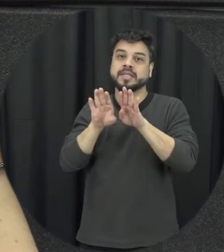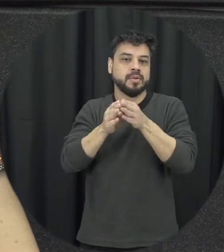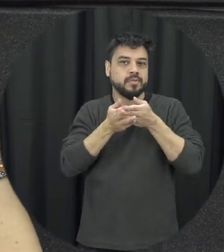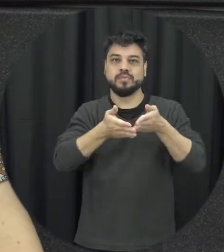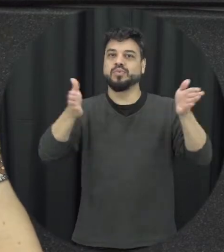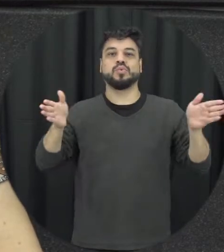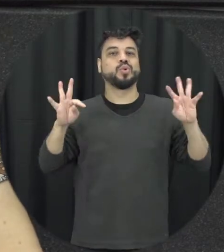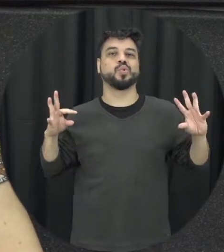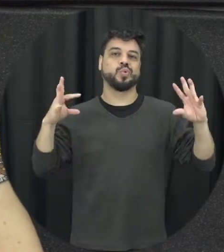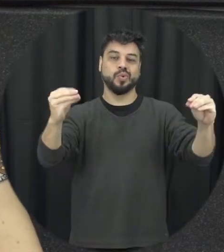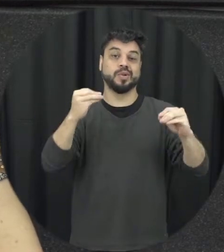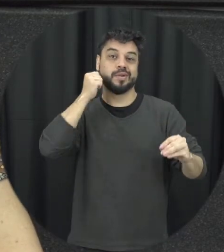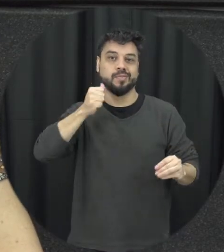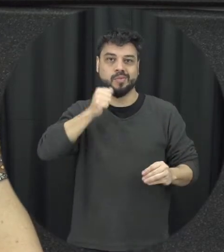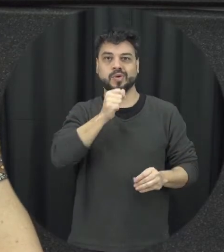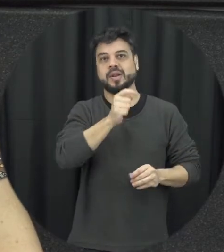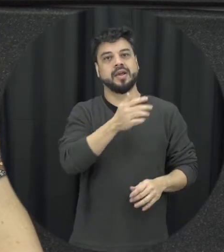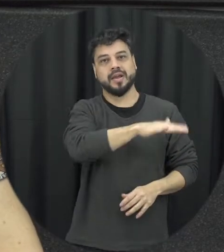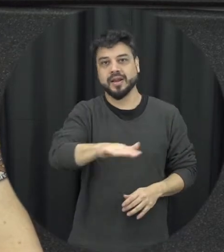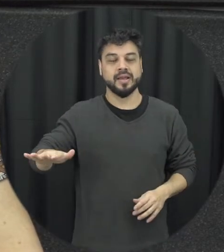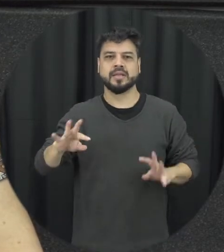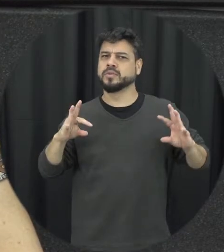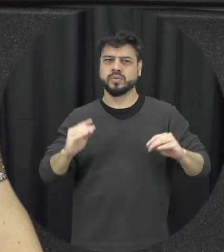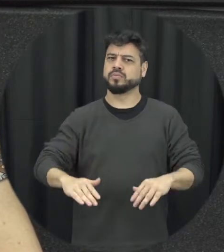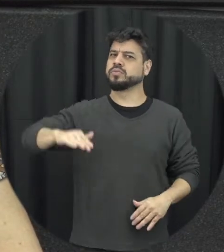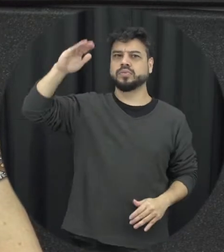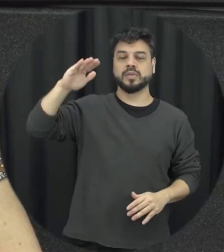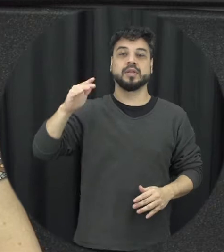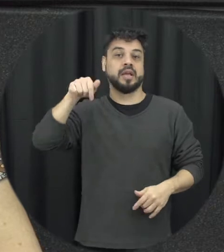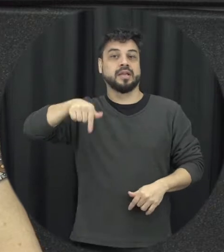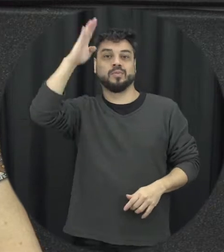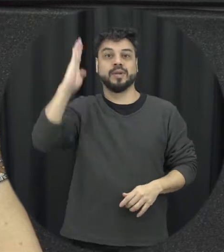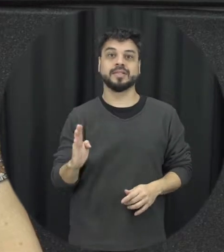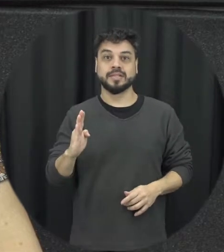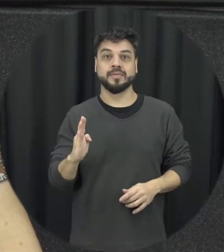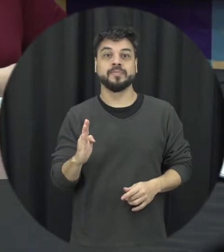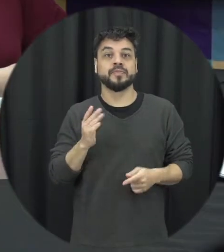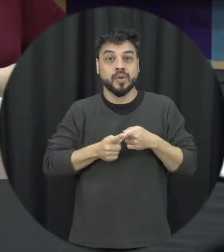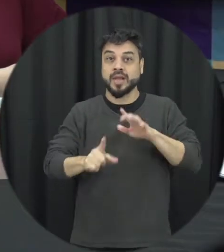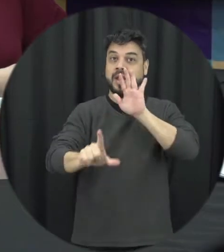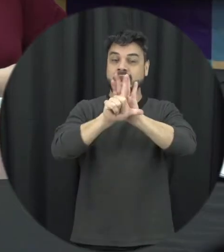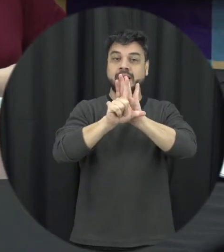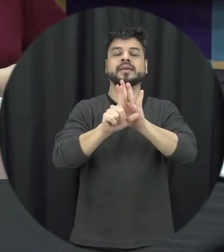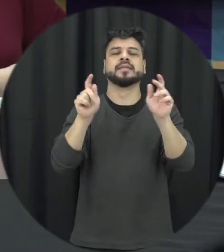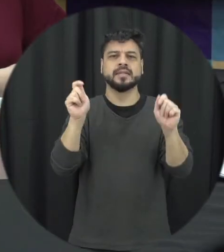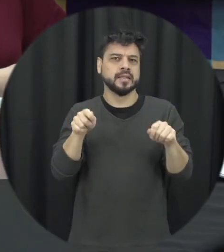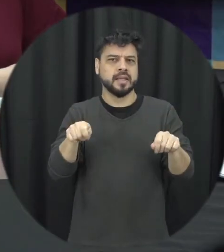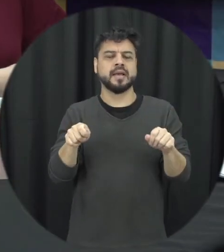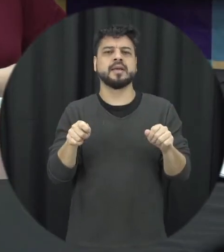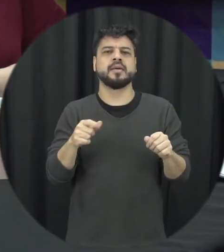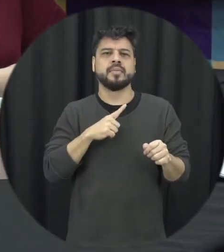mulheres e meninas do Brasil porque a lei ela vai nos assim dar essa possibilidade de que outros